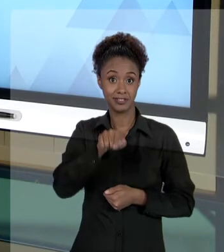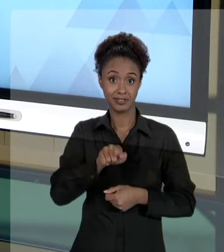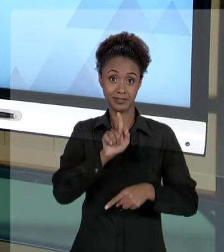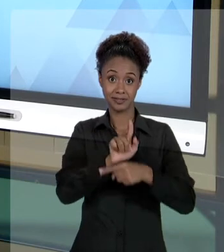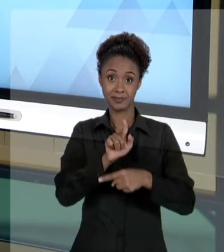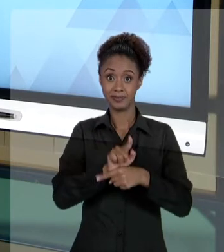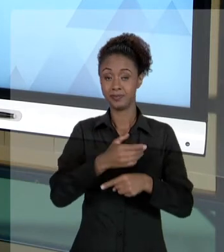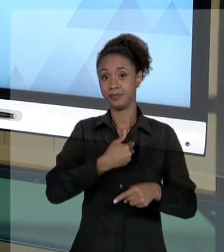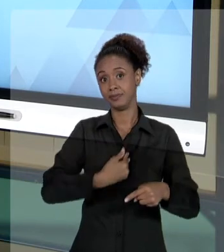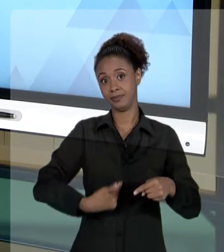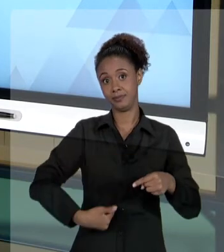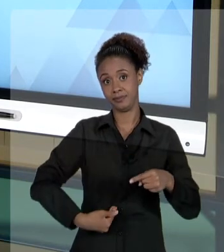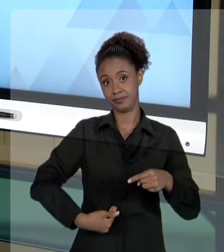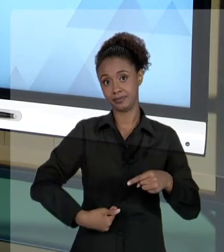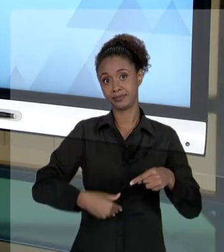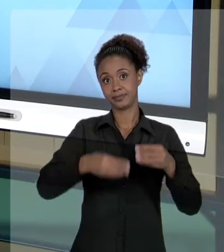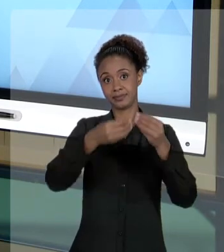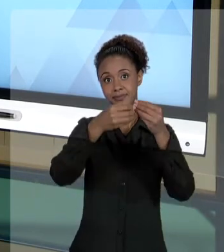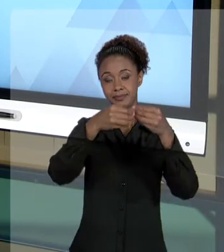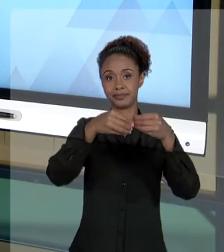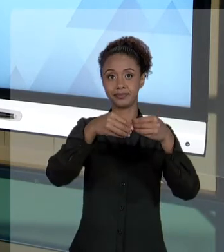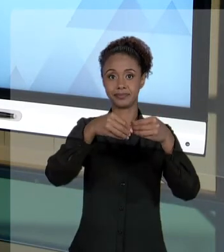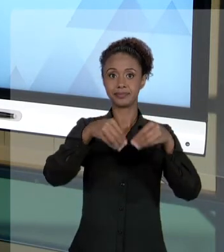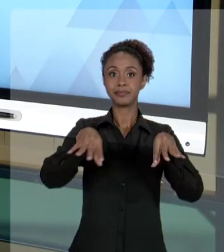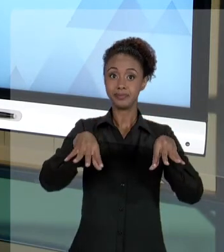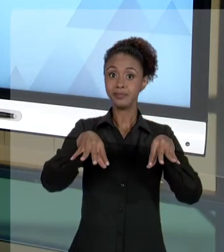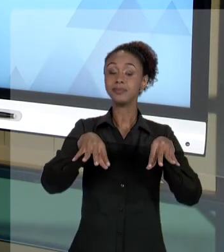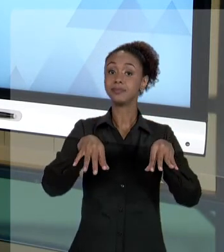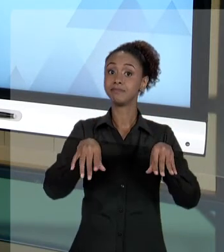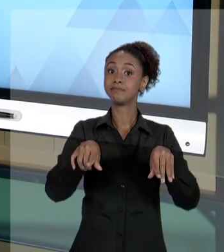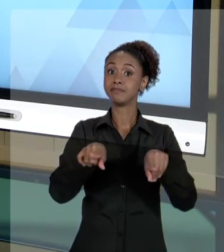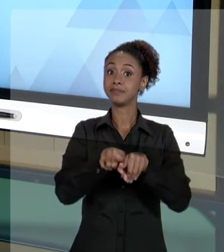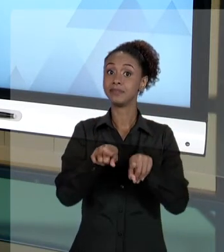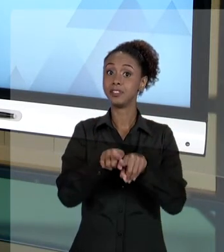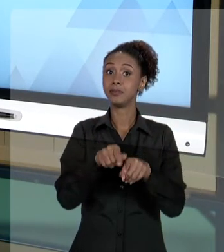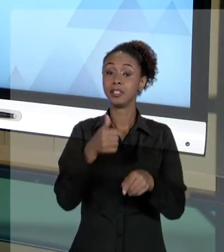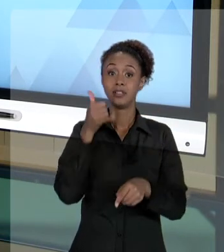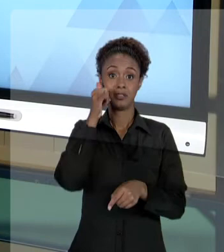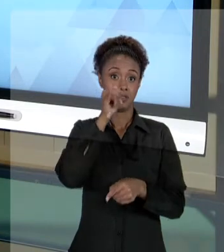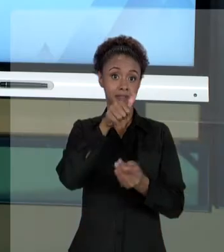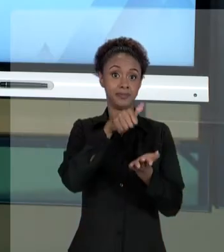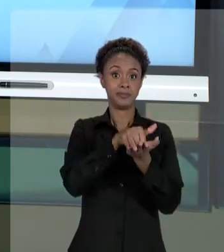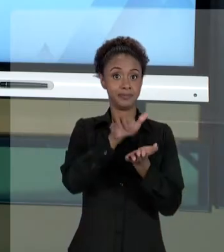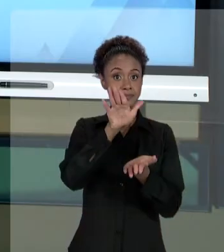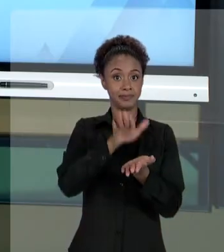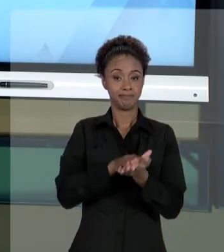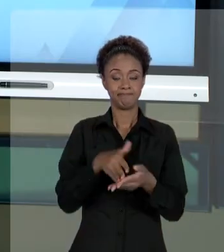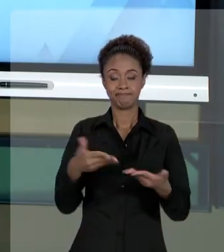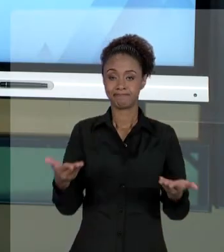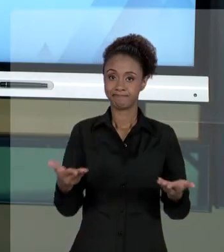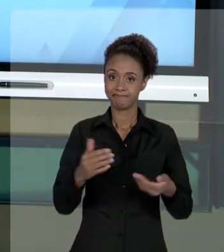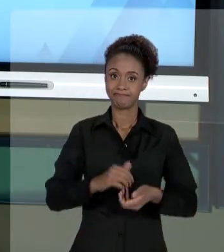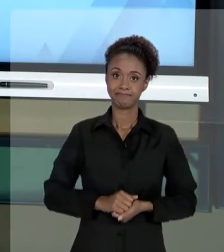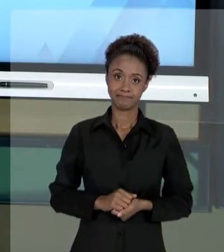PREJUDICADO, PARA QUE ELE NÃO SEJA, DE ALGUMA FORMA, PENALIZADO. PESSOAL, EU ACREDITO QUE, COM ISSO, DEU UMA